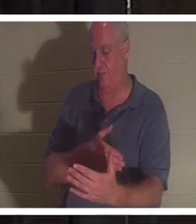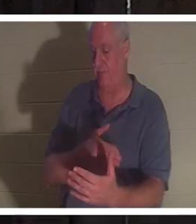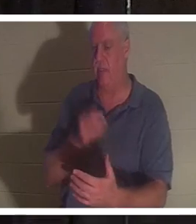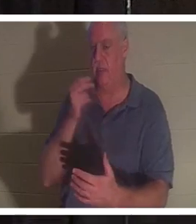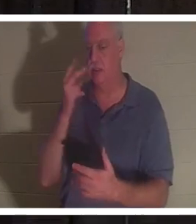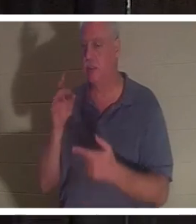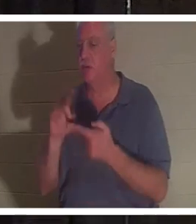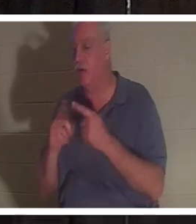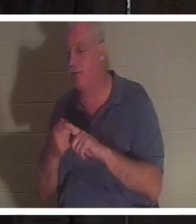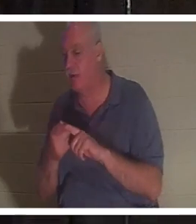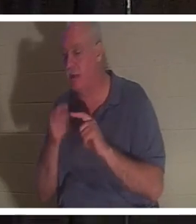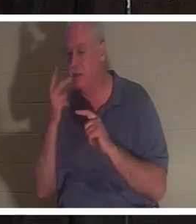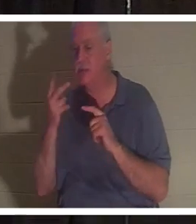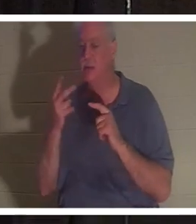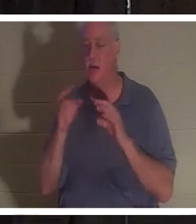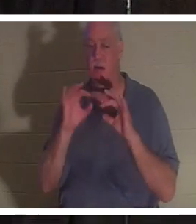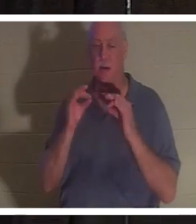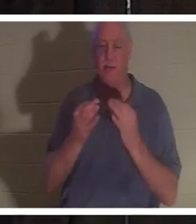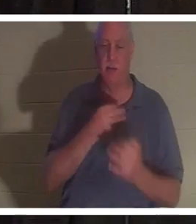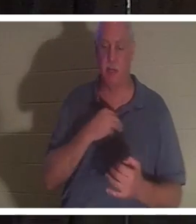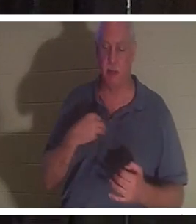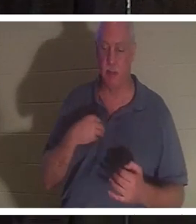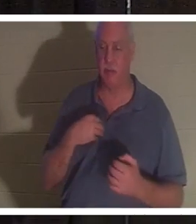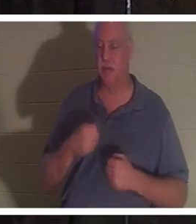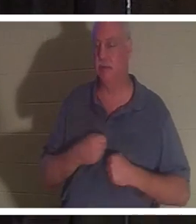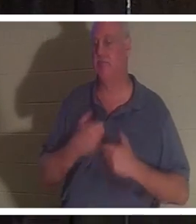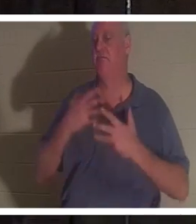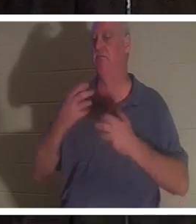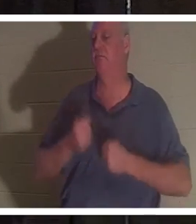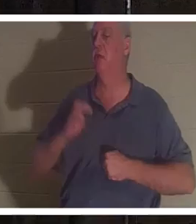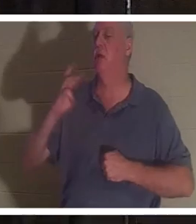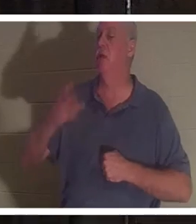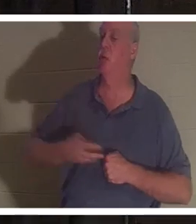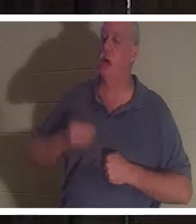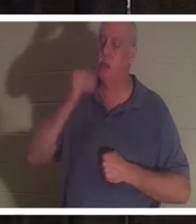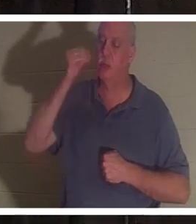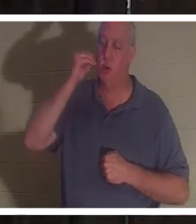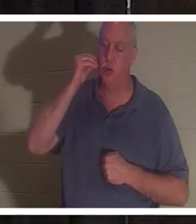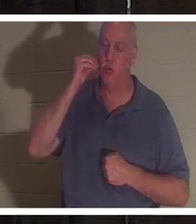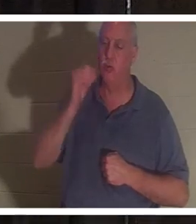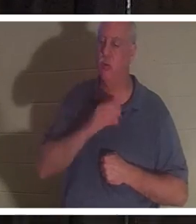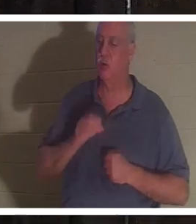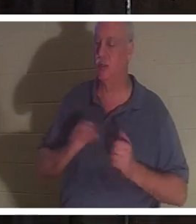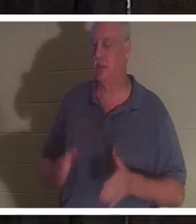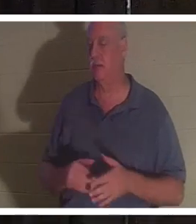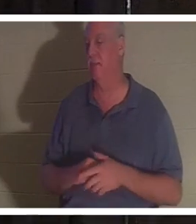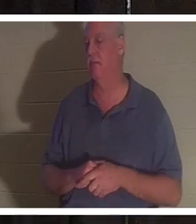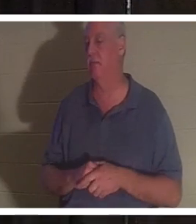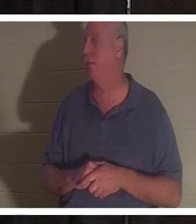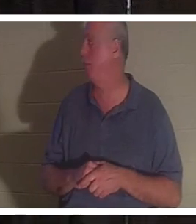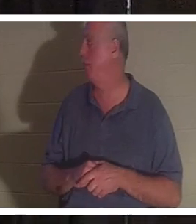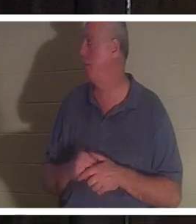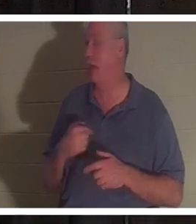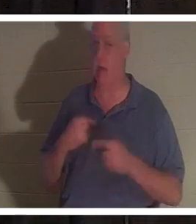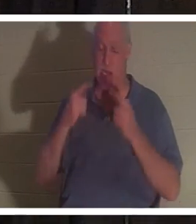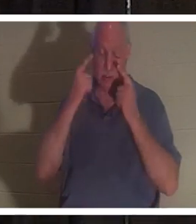और वे सभी गा रहे थे, "घर में स्वागत है क्रिस्टीन"। उसे, तुम्हें सुनकर ही मेरे आंसू निकल आए